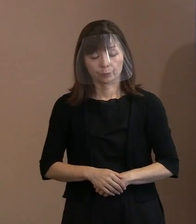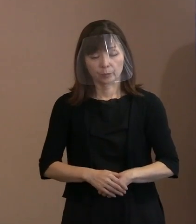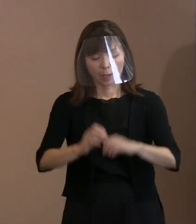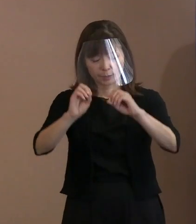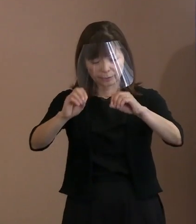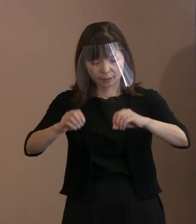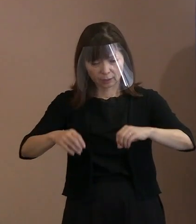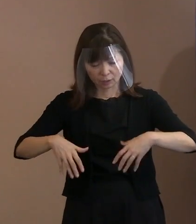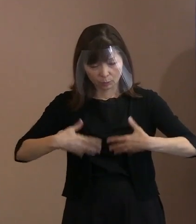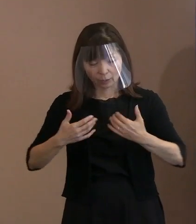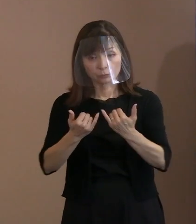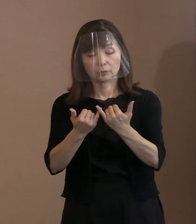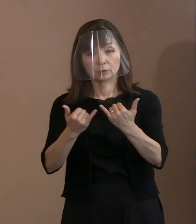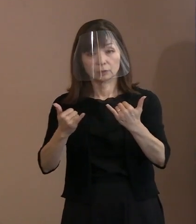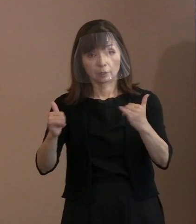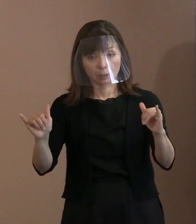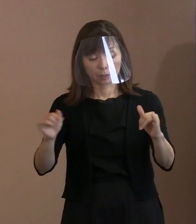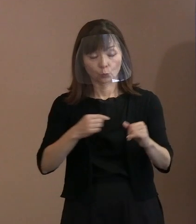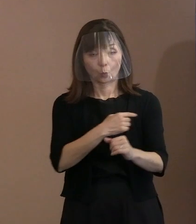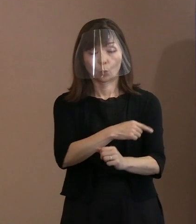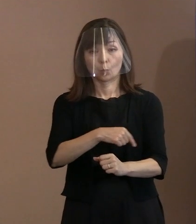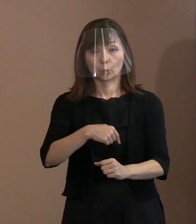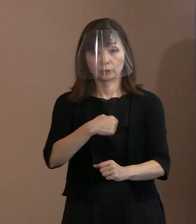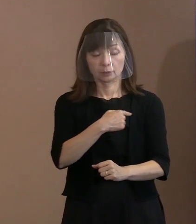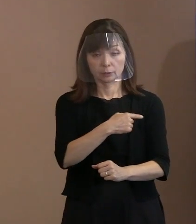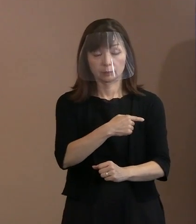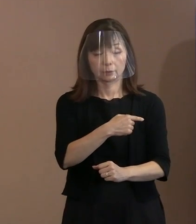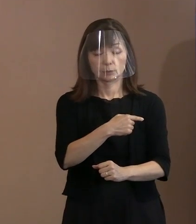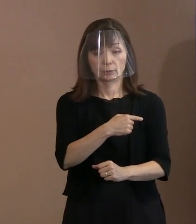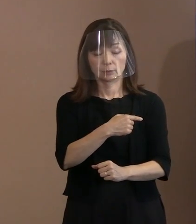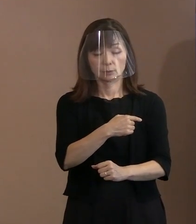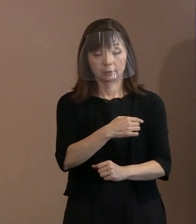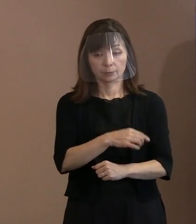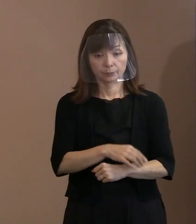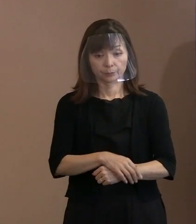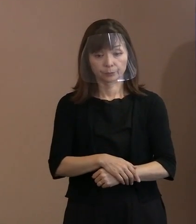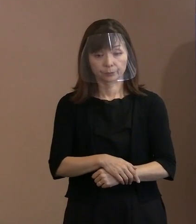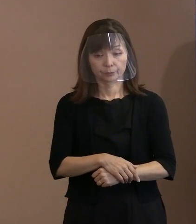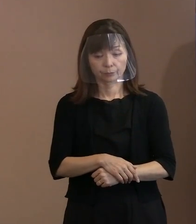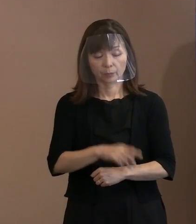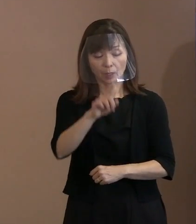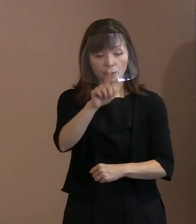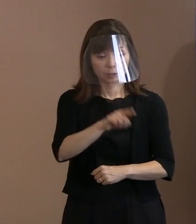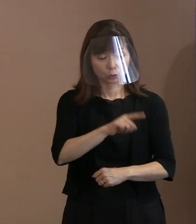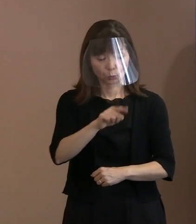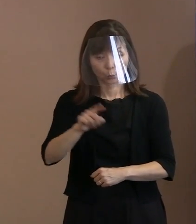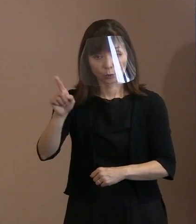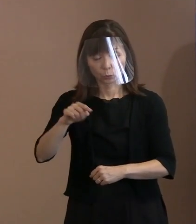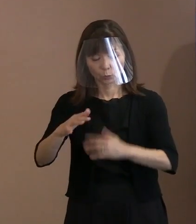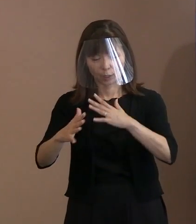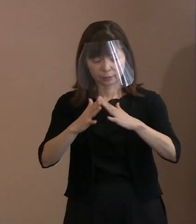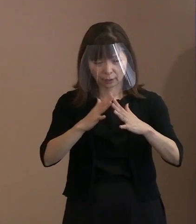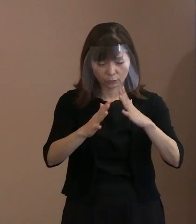その方々の思い､国同士が殺し合いをする という戦争をしないこと､